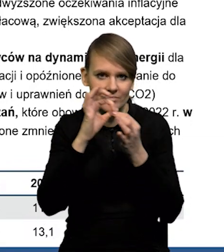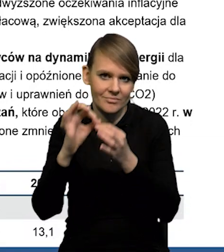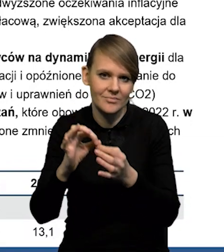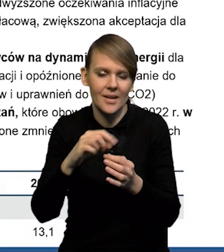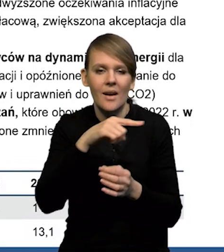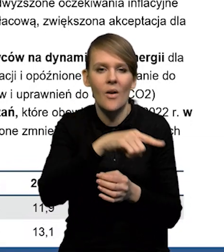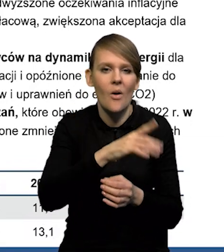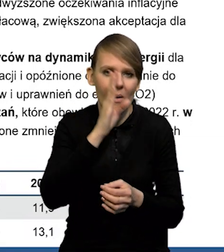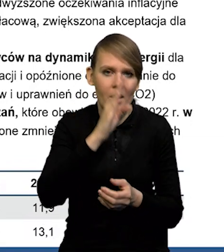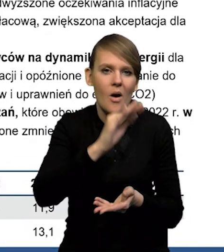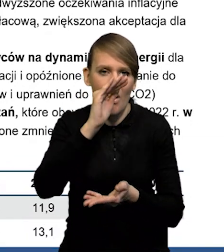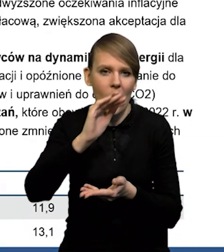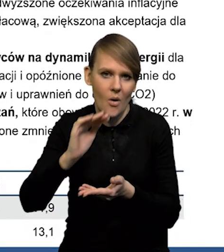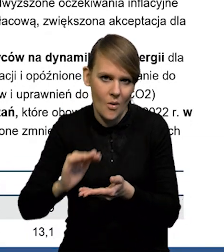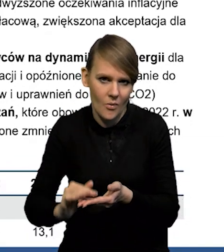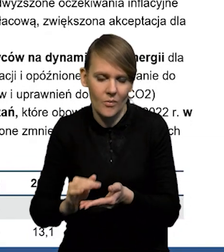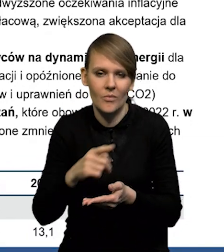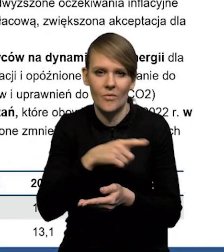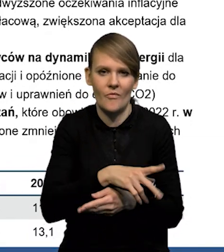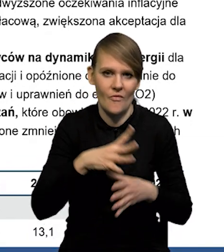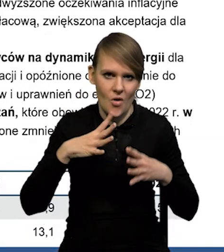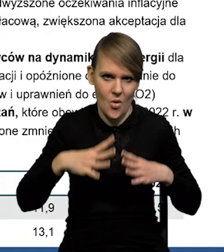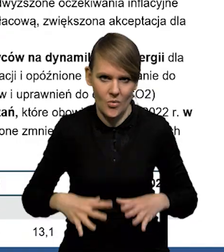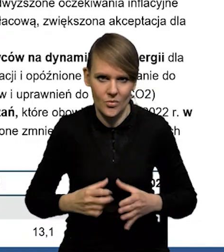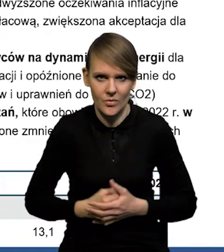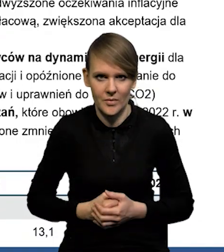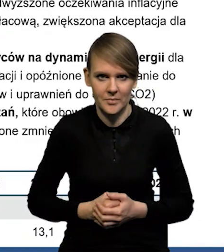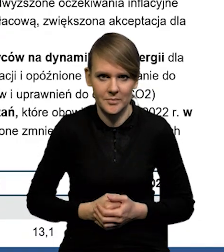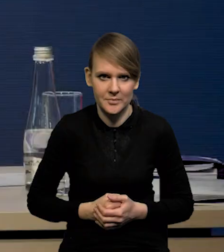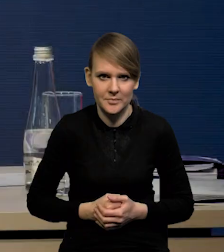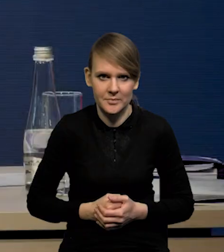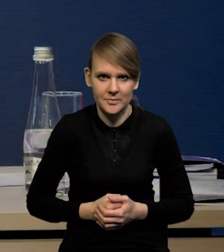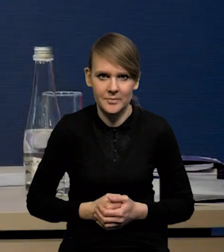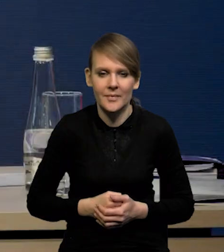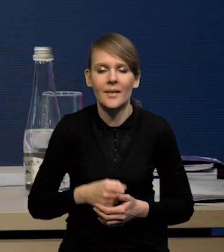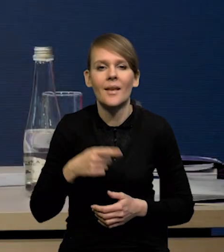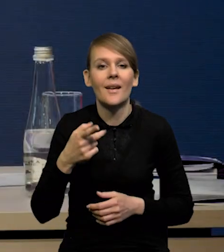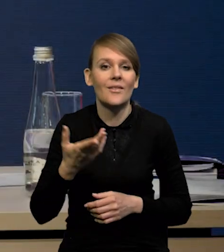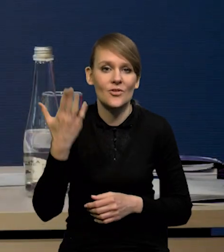i będzie obniżała się stosunkowo wolno. W stosunku do poprzedniej rundy prognostycznej